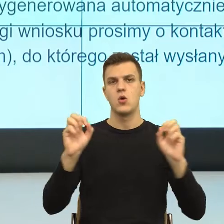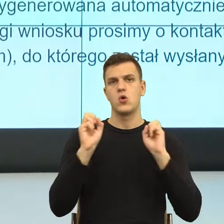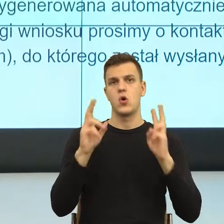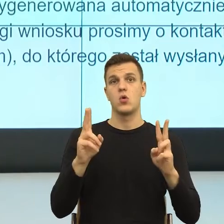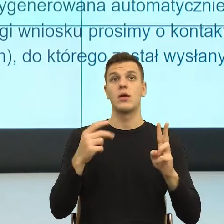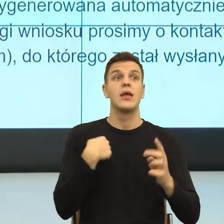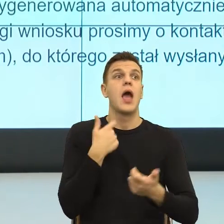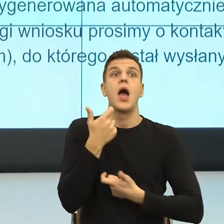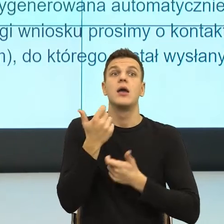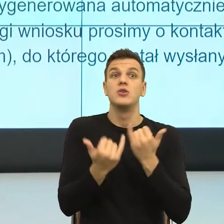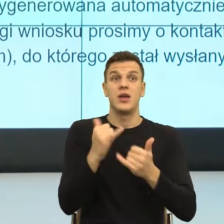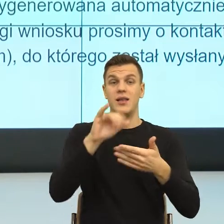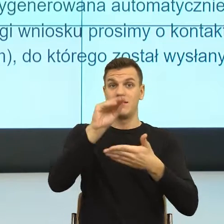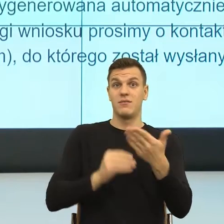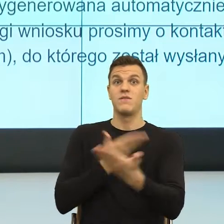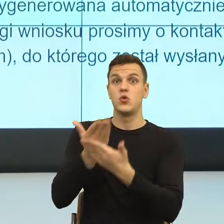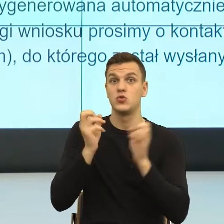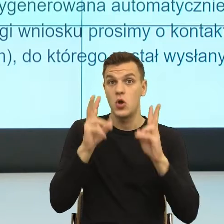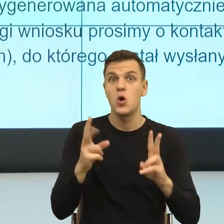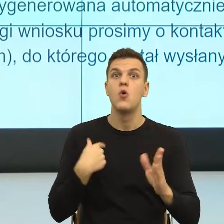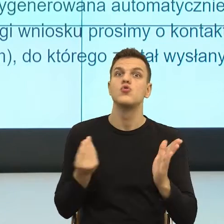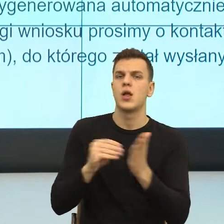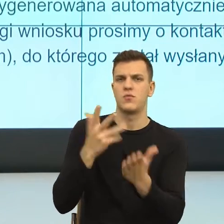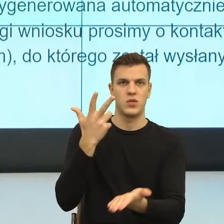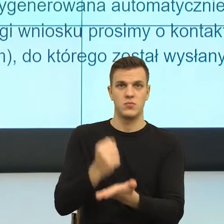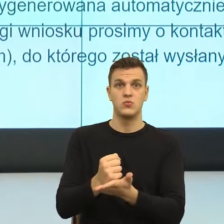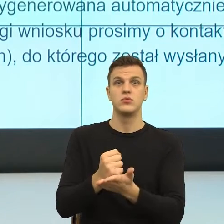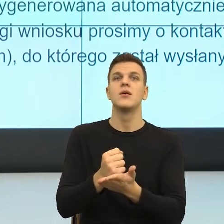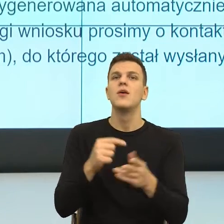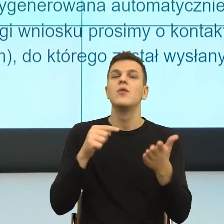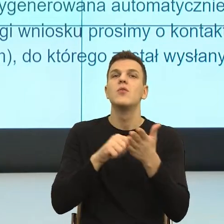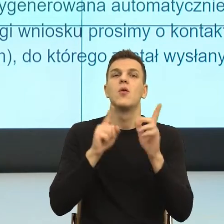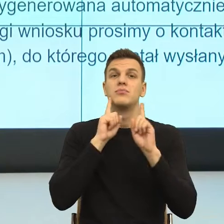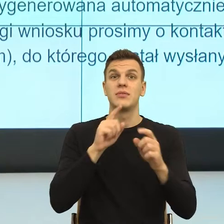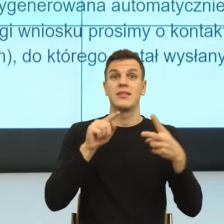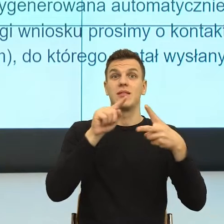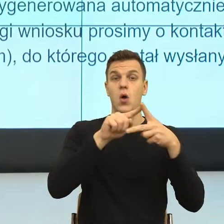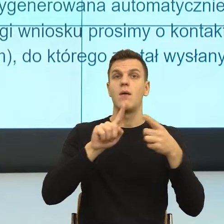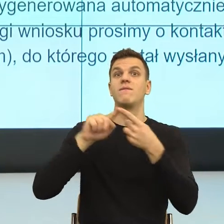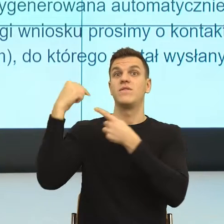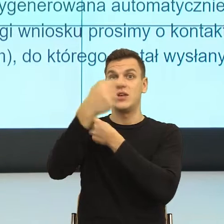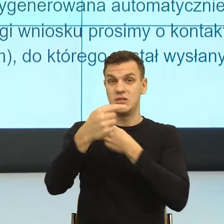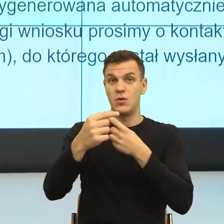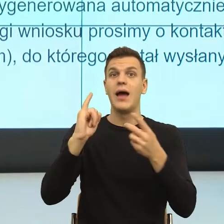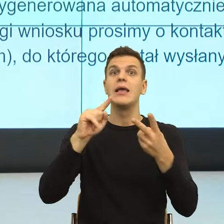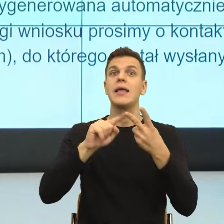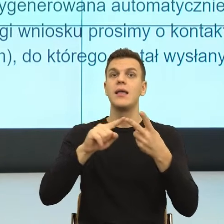I właściwie to i przesłanie, to są dwa zdania, które są dla mnie dosyć istotne.